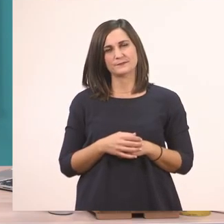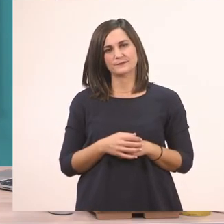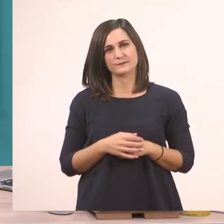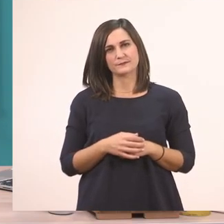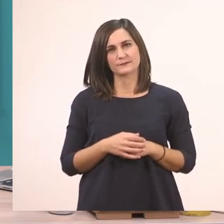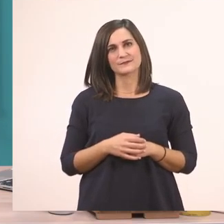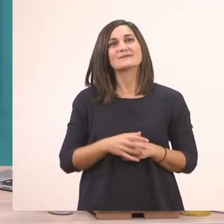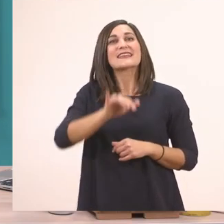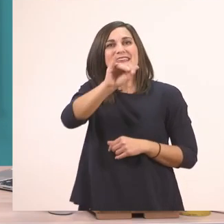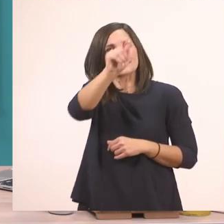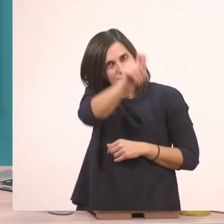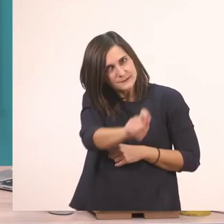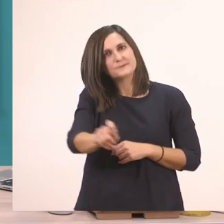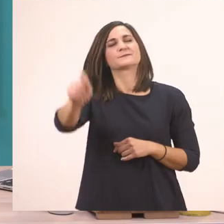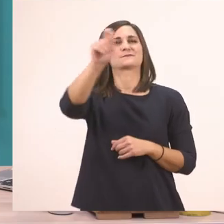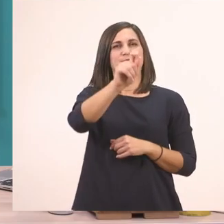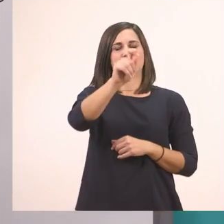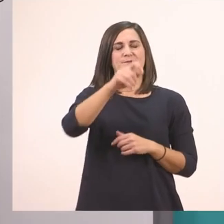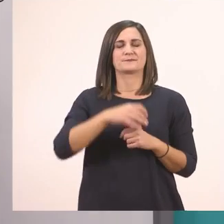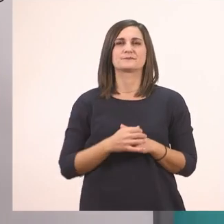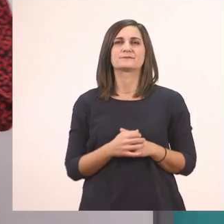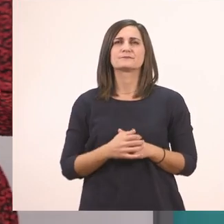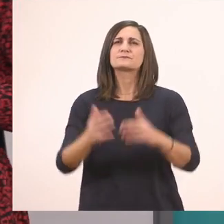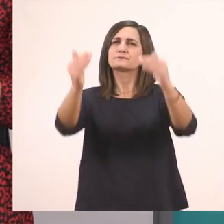Το κυκλώνουμε το ι. Άλλη λεξούλα.